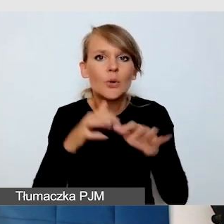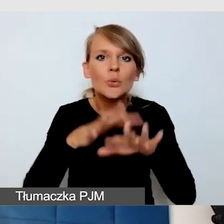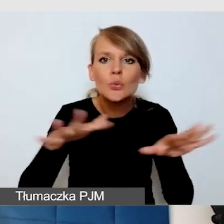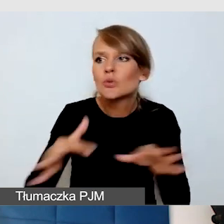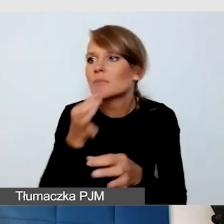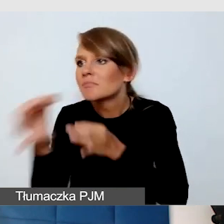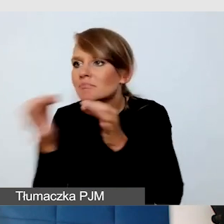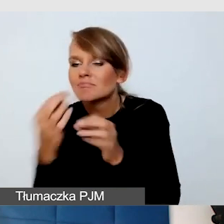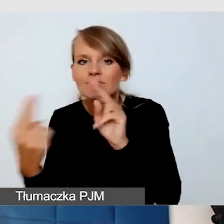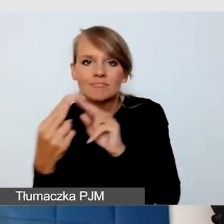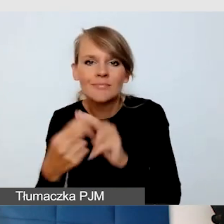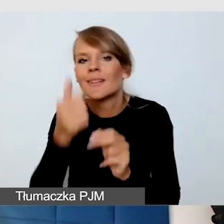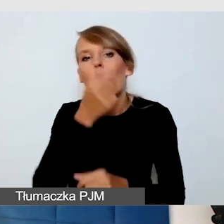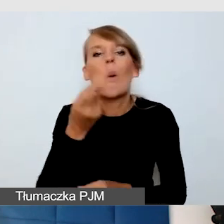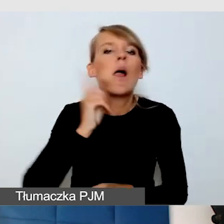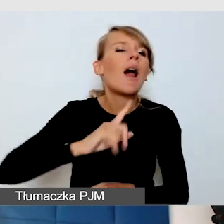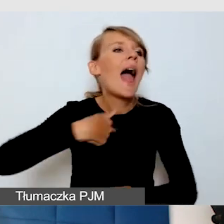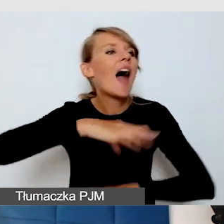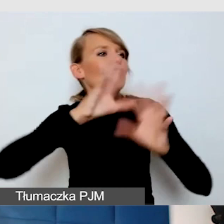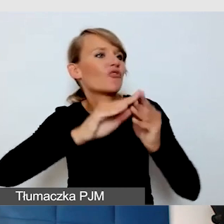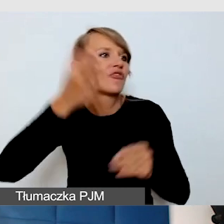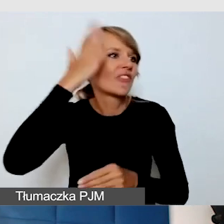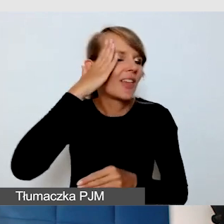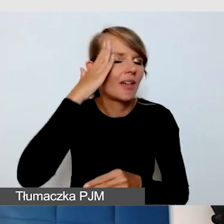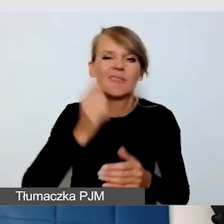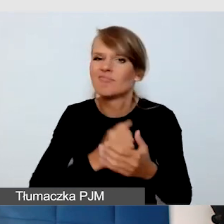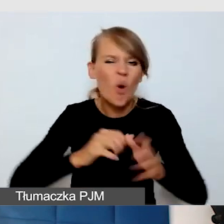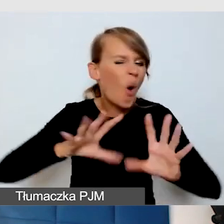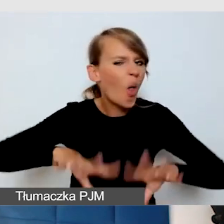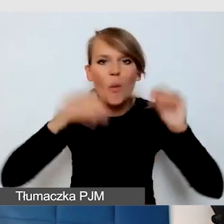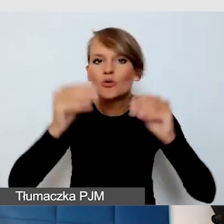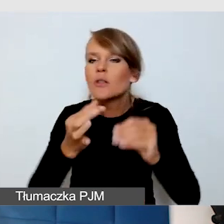nie udawać, że się wie, tylko zawsze konsultować. I wtedy, kiedy robimy to naprawdę wcześnie,